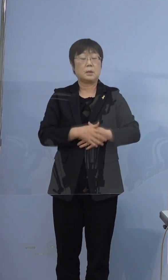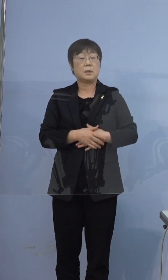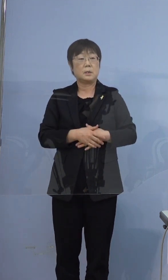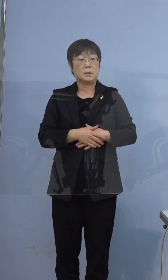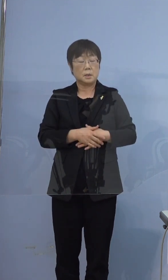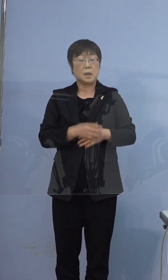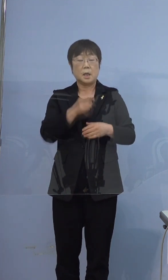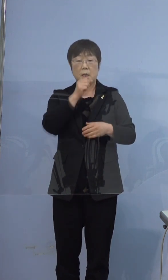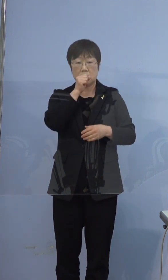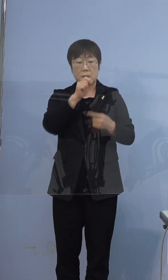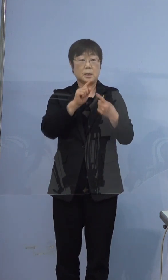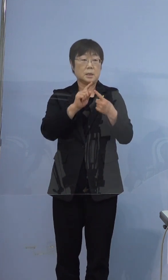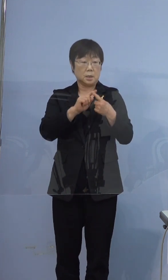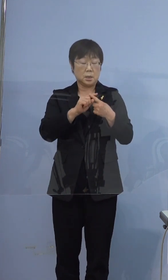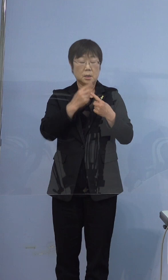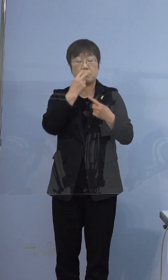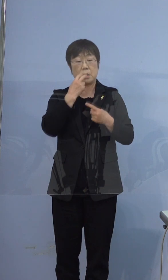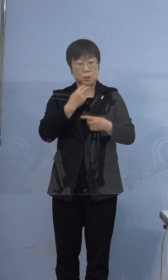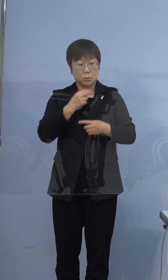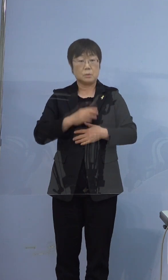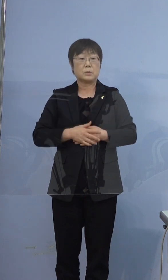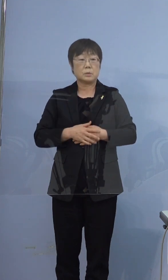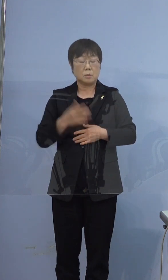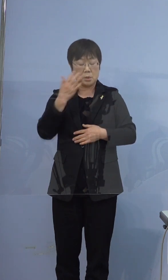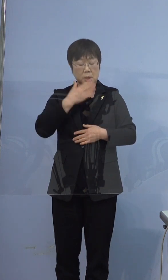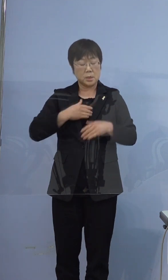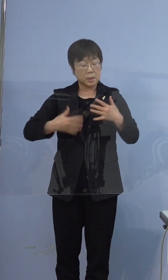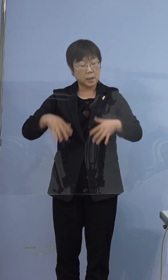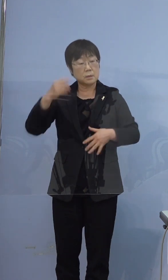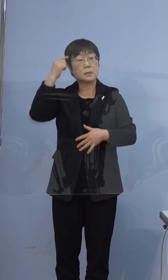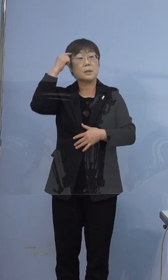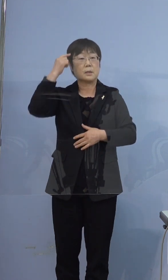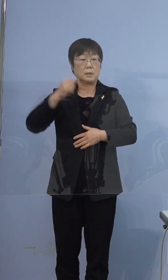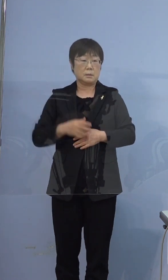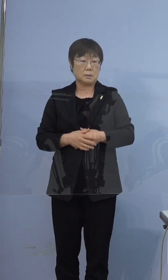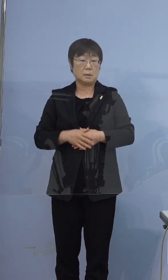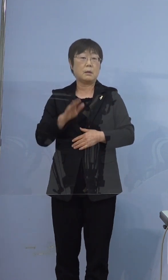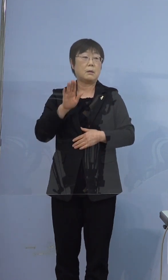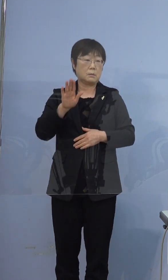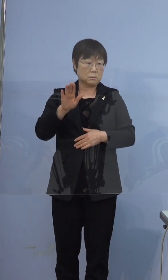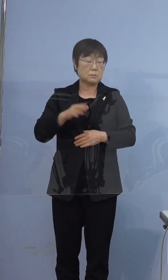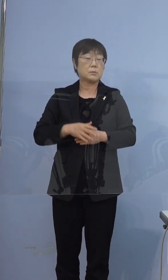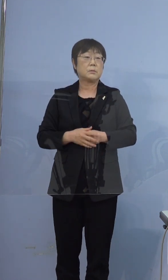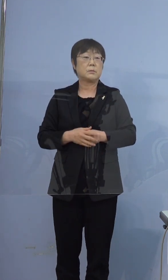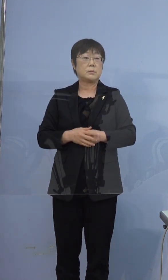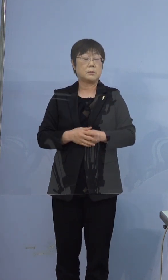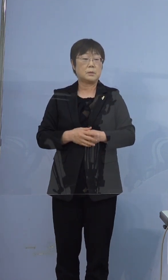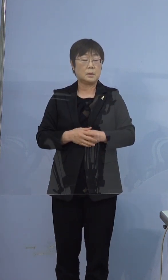咳、鼻汁、全身倦怠感があったと